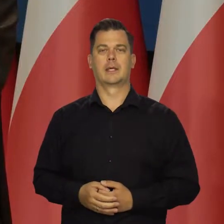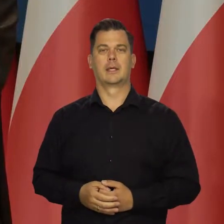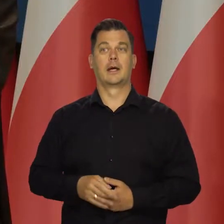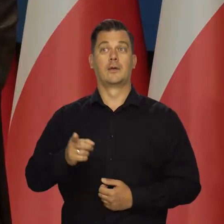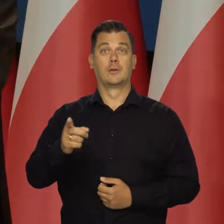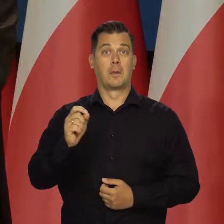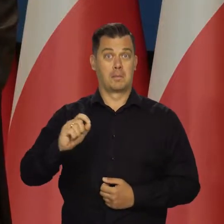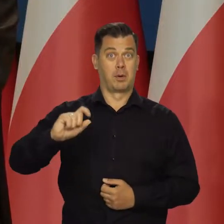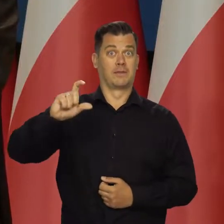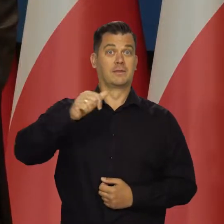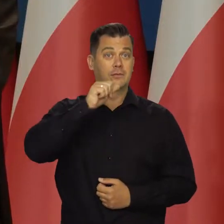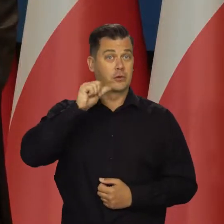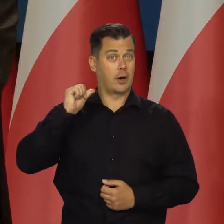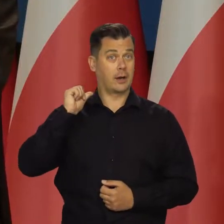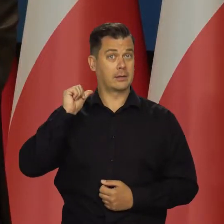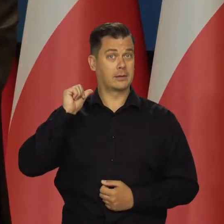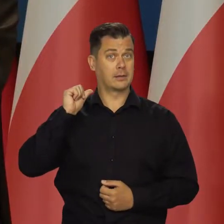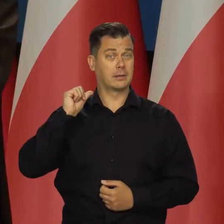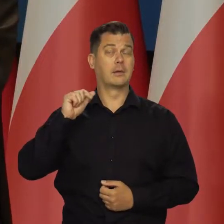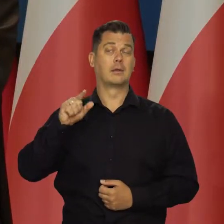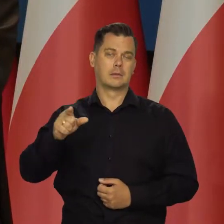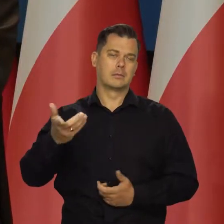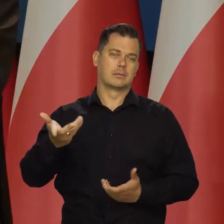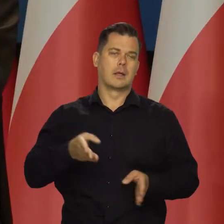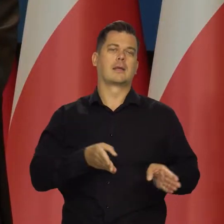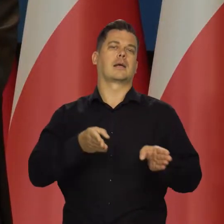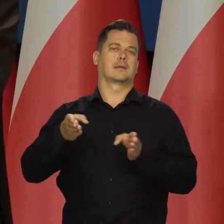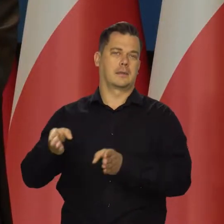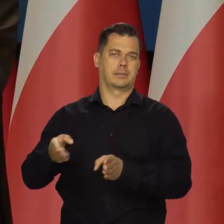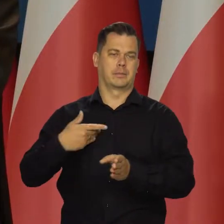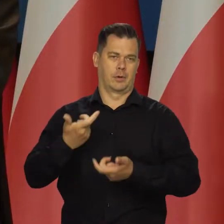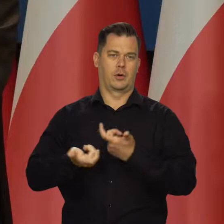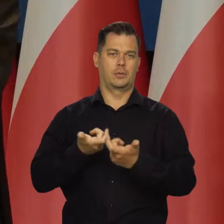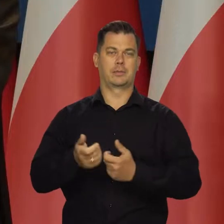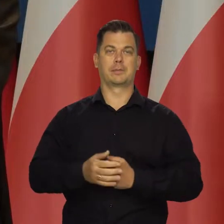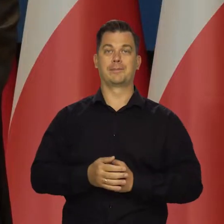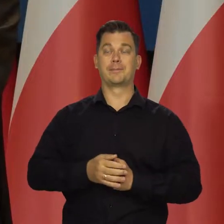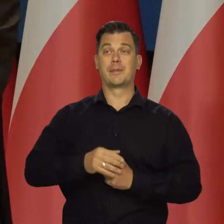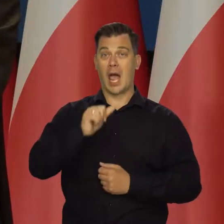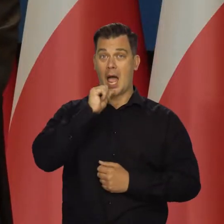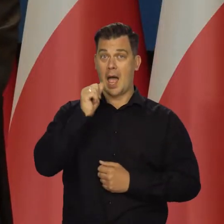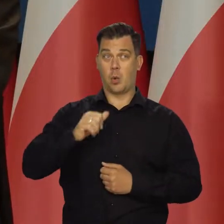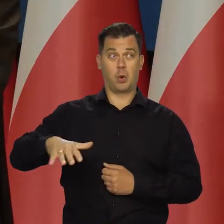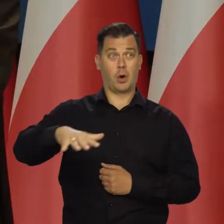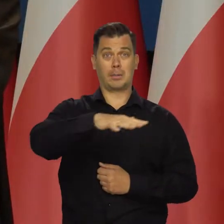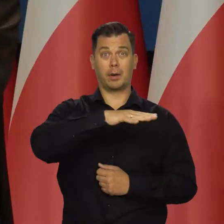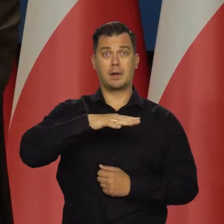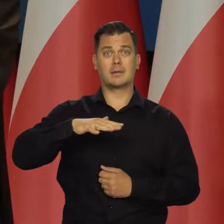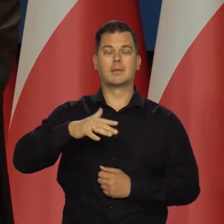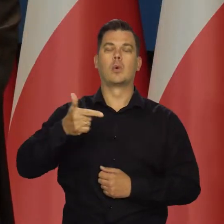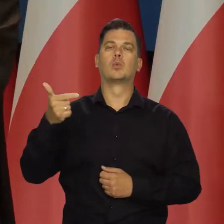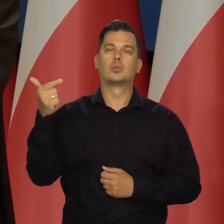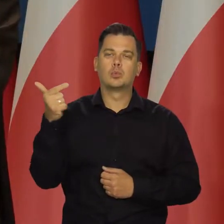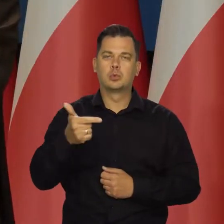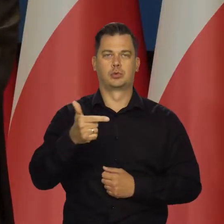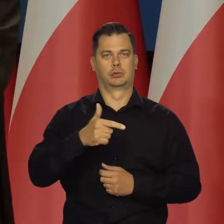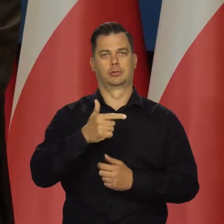I ta podwyżka z wczoraj jest tego kolejnym przykładem. Gospodarki europejskie muszą stawić czoła